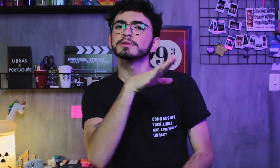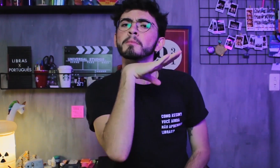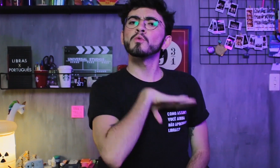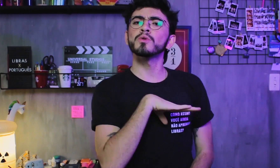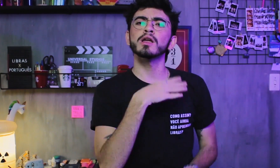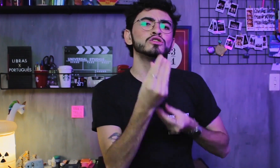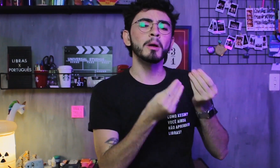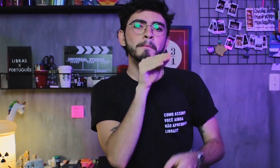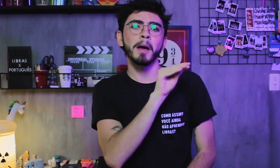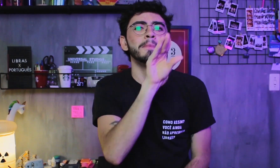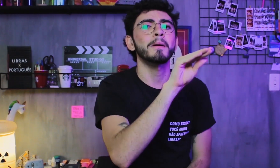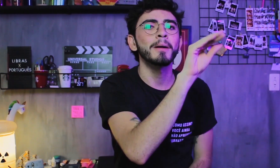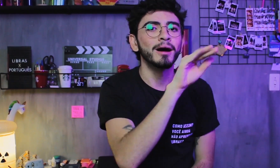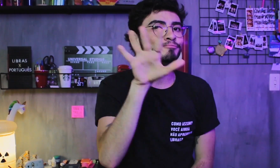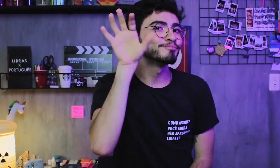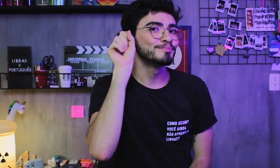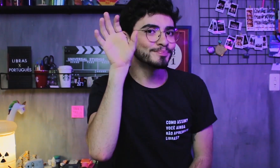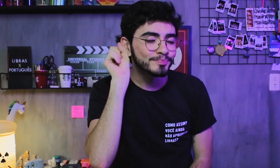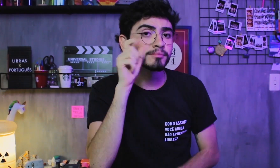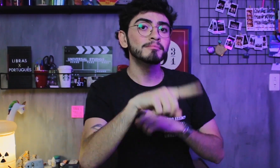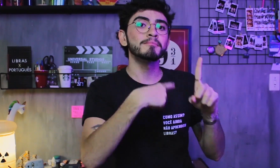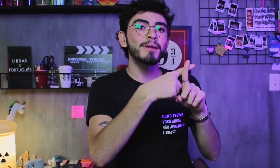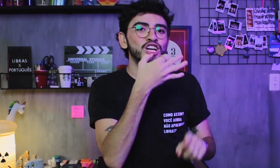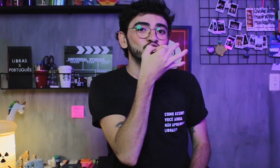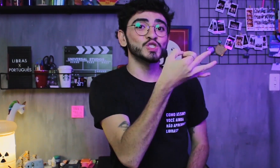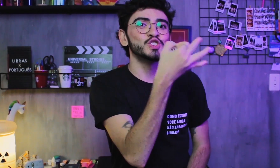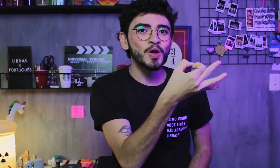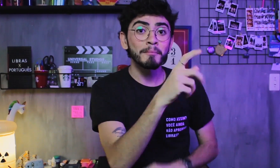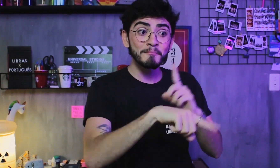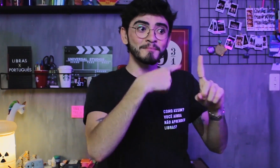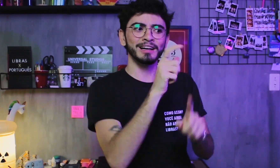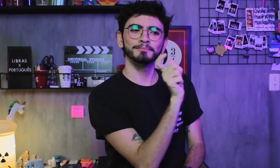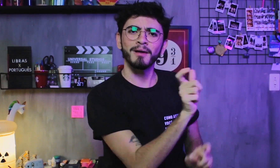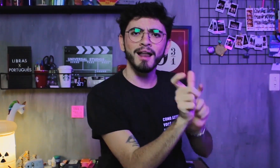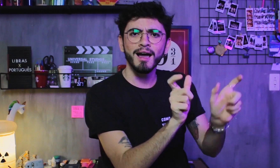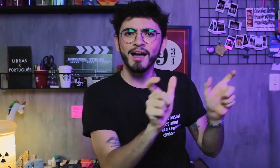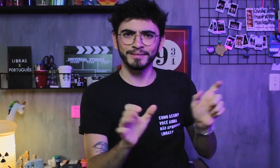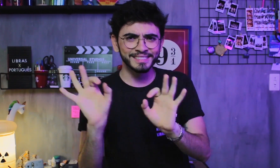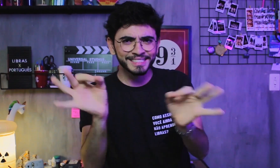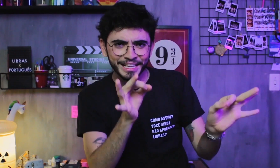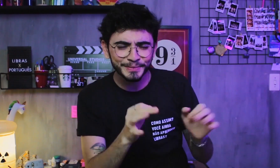Já o Português é oral-auditivo, composto pelos sons vocais e pelas palavras, certo?